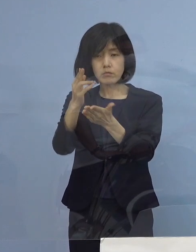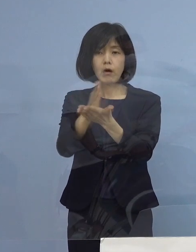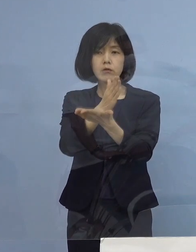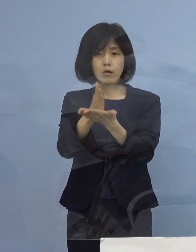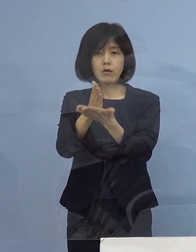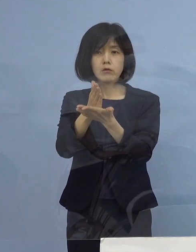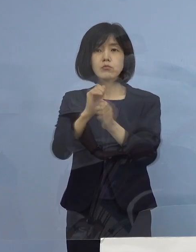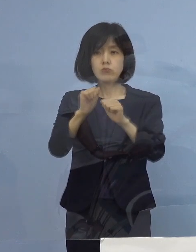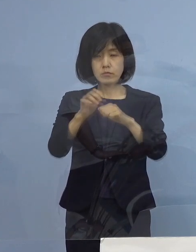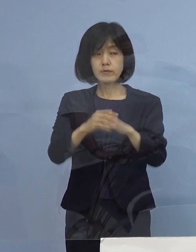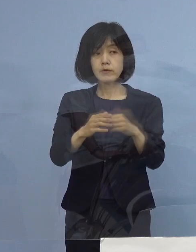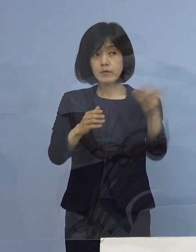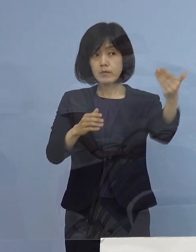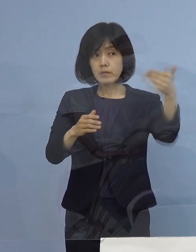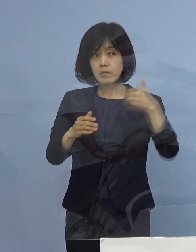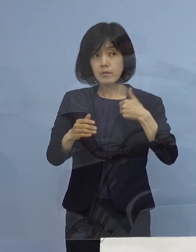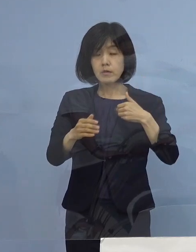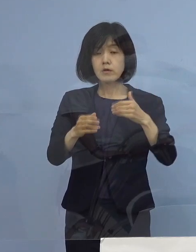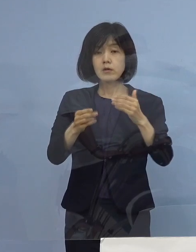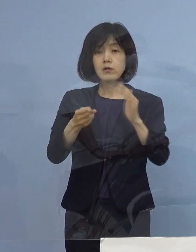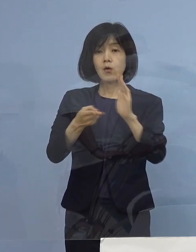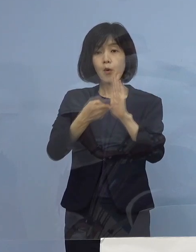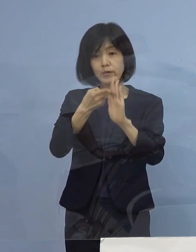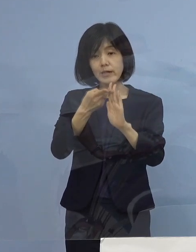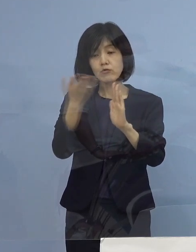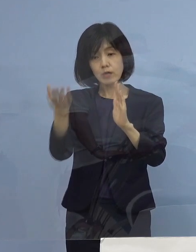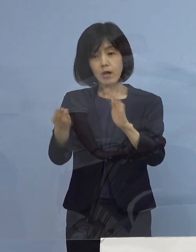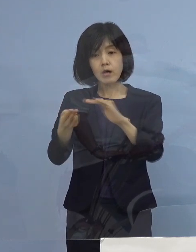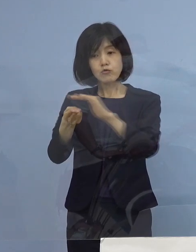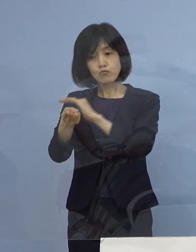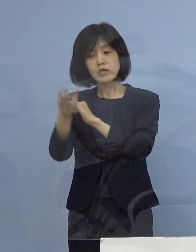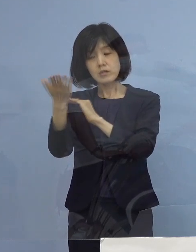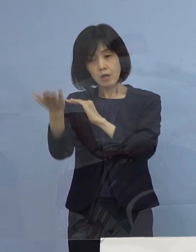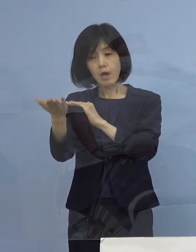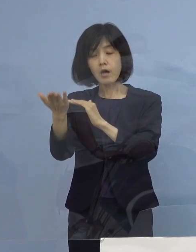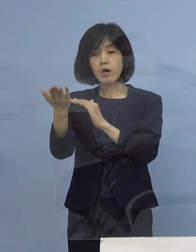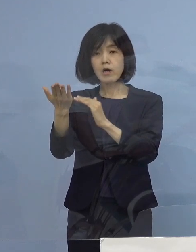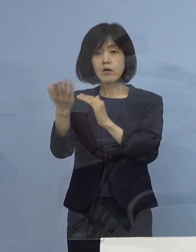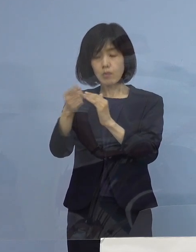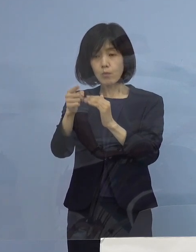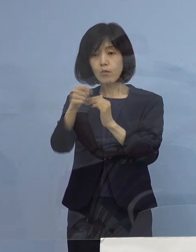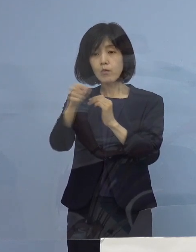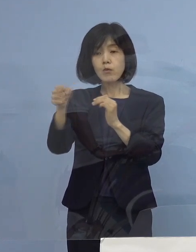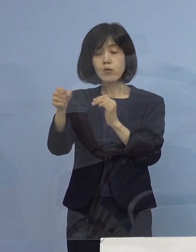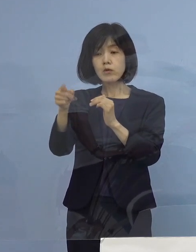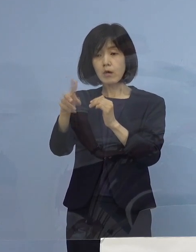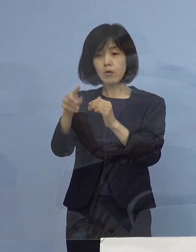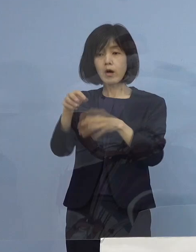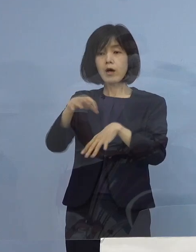（徳島新聞社） 宿泊療養か入院かの境目は軽症の中にある （知事） そうです、徳島の場合はね